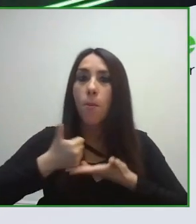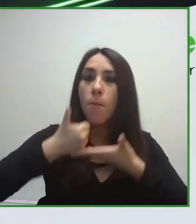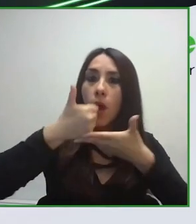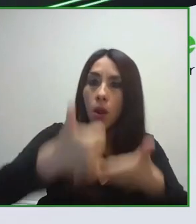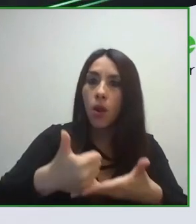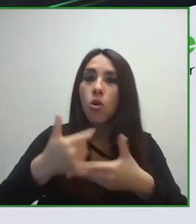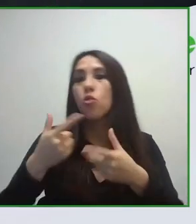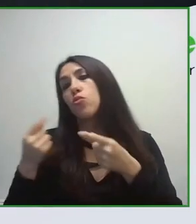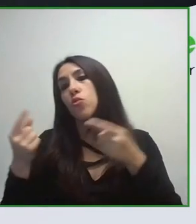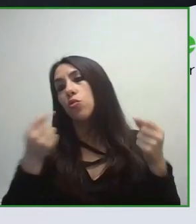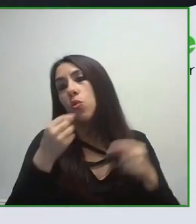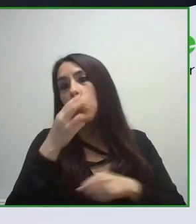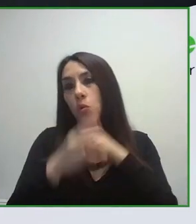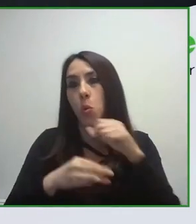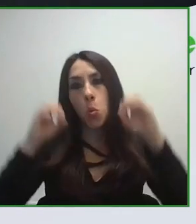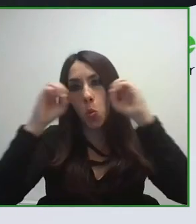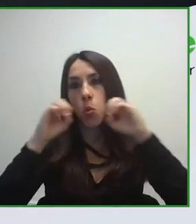a nivel internacional en materia de turismo.